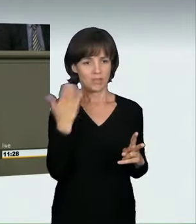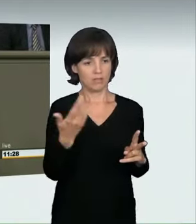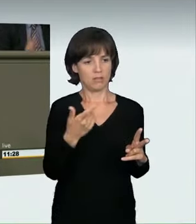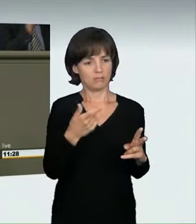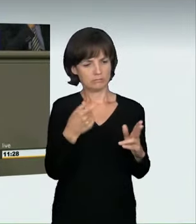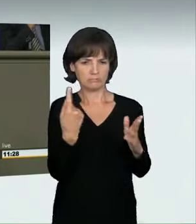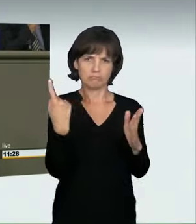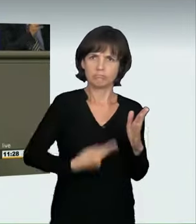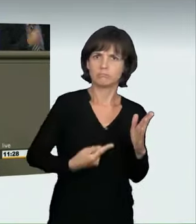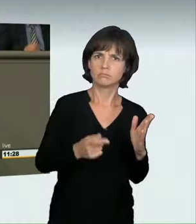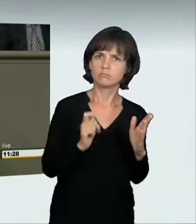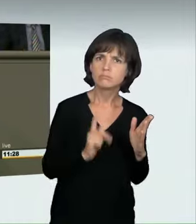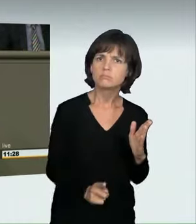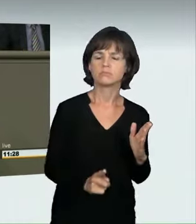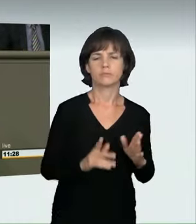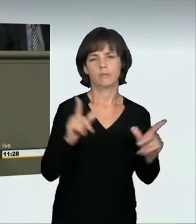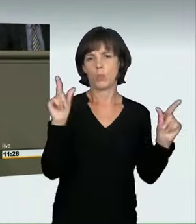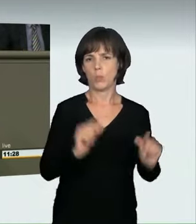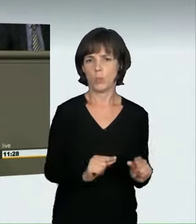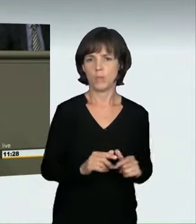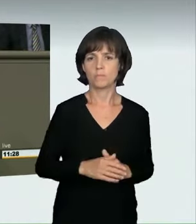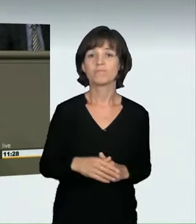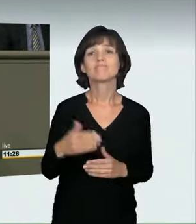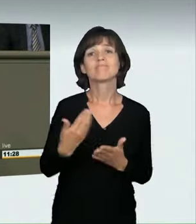bei dem ein Mensch zu Tode kommt, nehmen dies billigend in Kauf